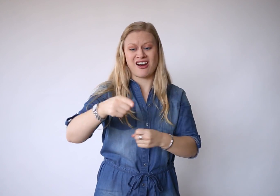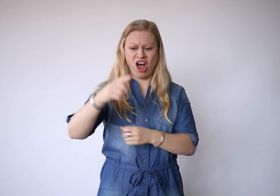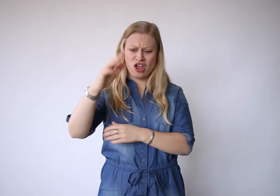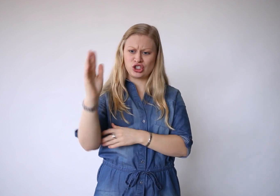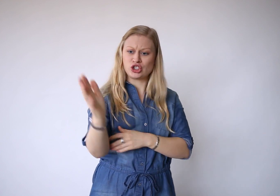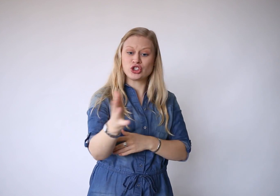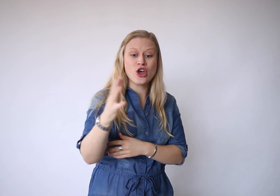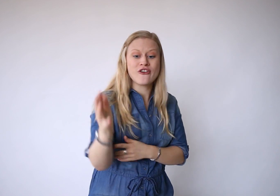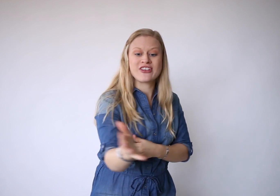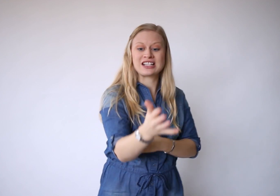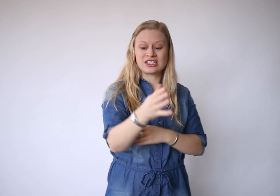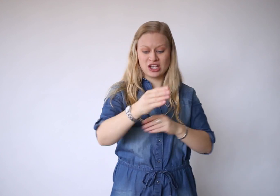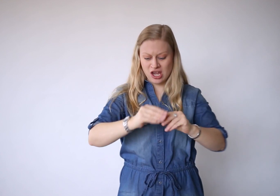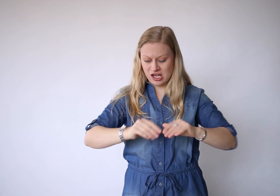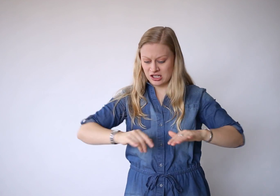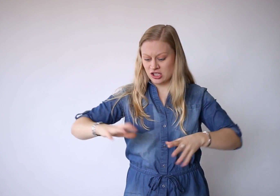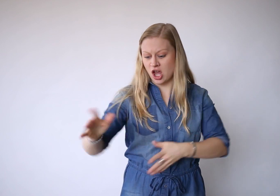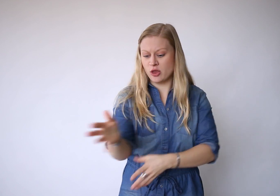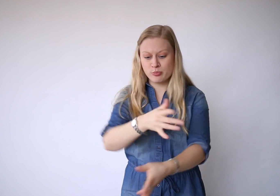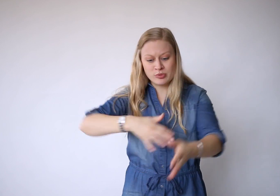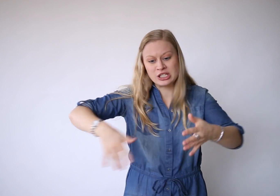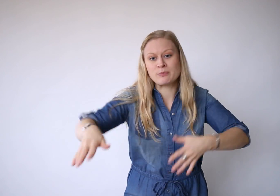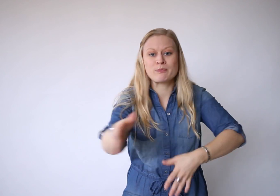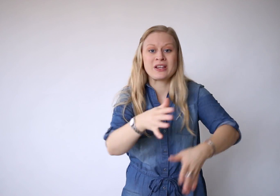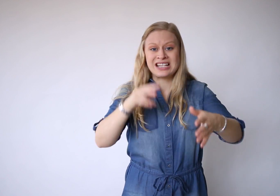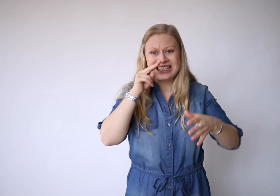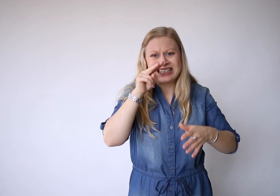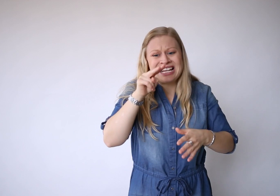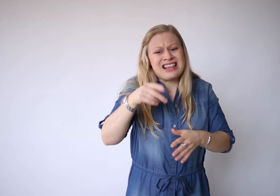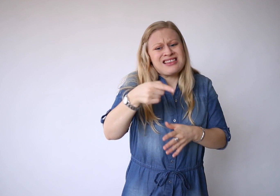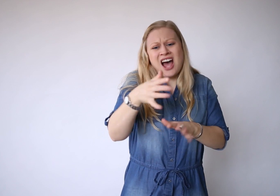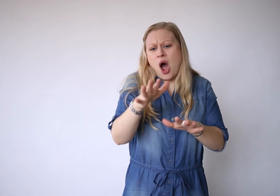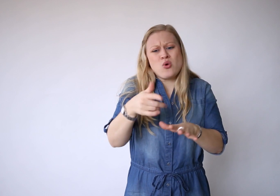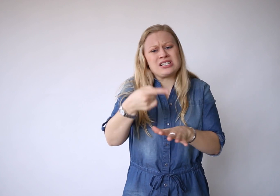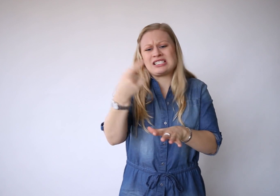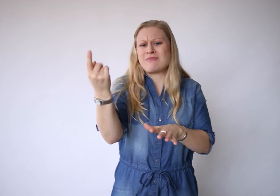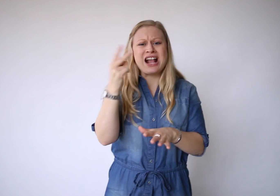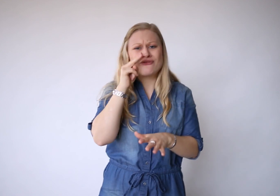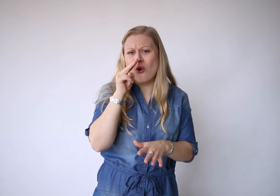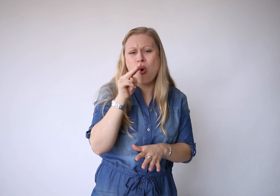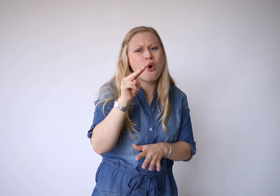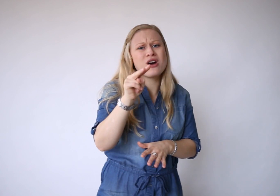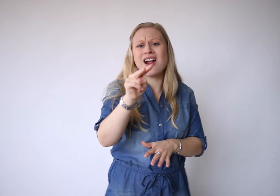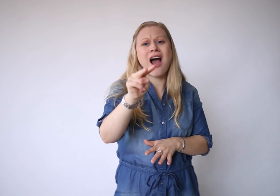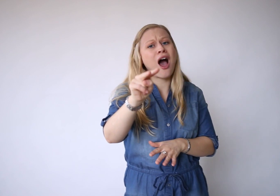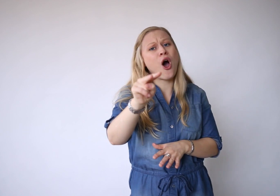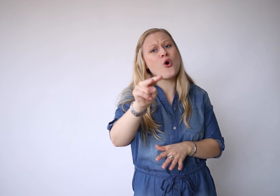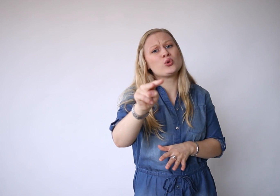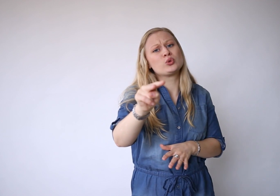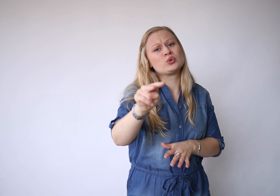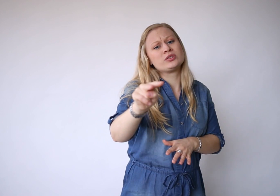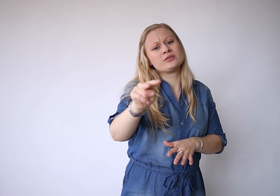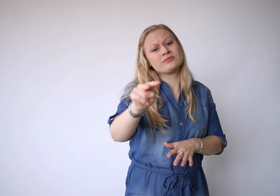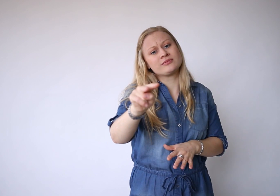En als de wind het zand bespeelt, zie je nauwelijks meer vooruit.